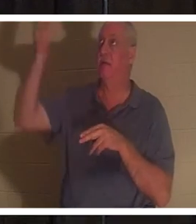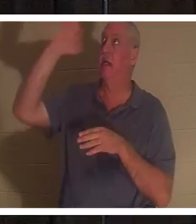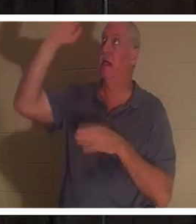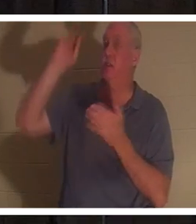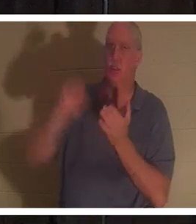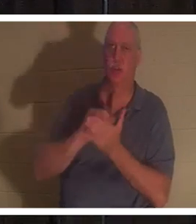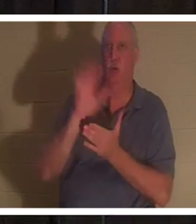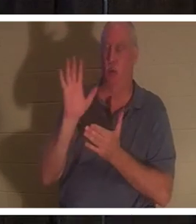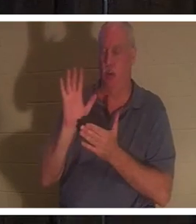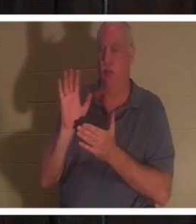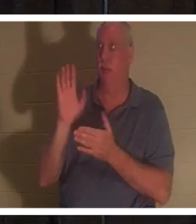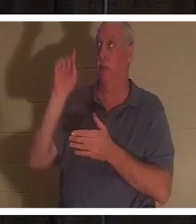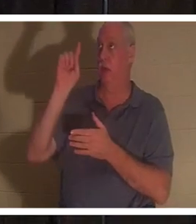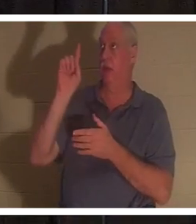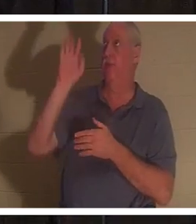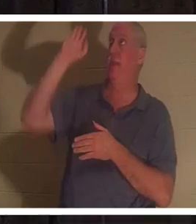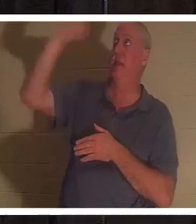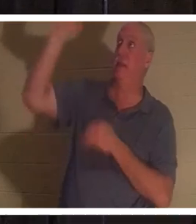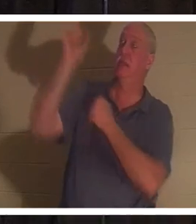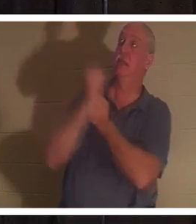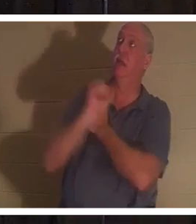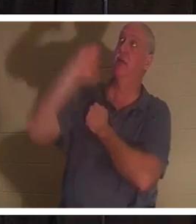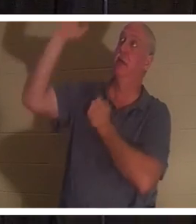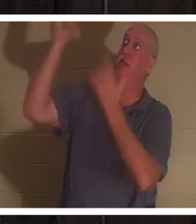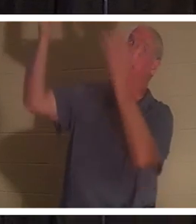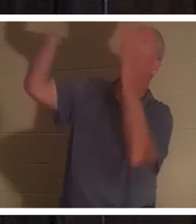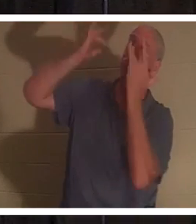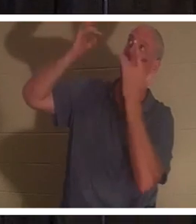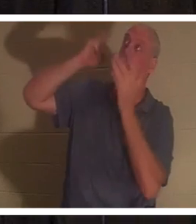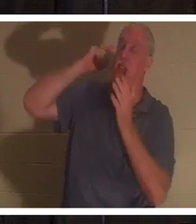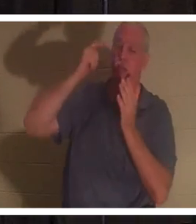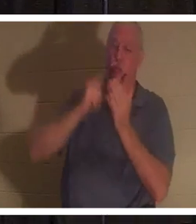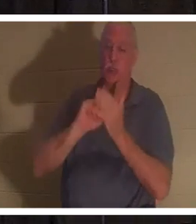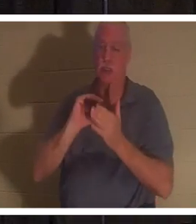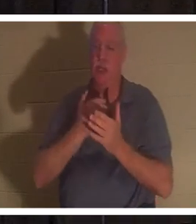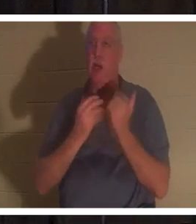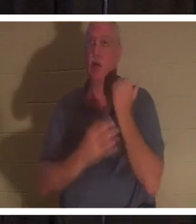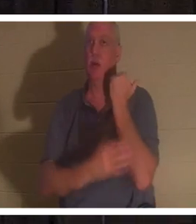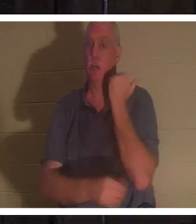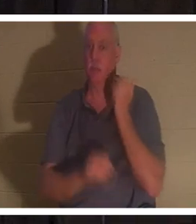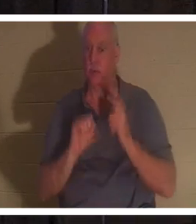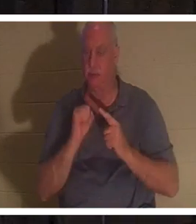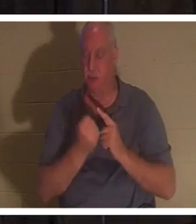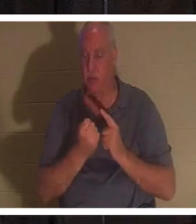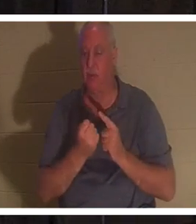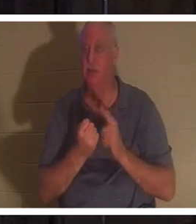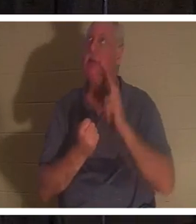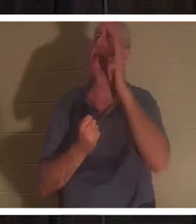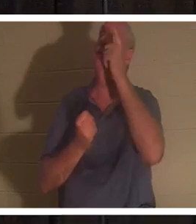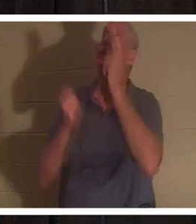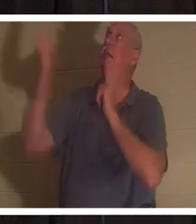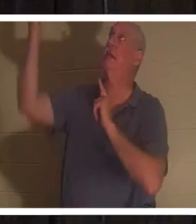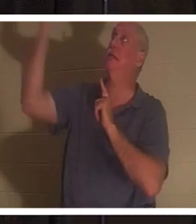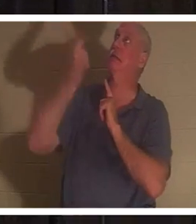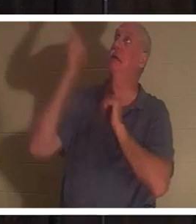hat in seiner Liebe und in seiner Barmherzigkeit unseren schlechten Zustand erkannt. Er ist sozusagen die Leiter heruntergestiegen